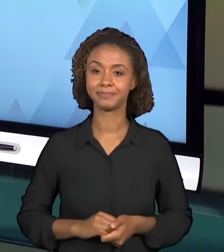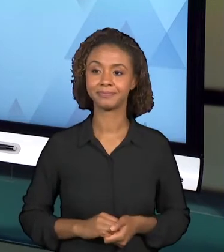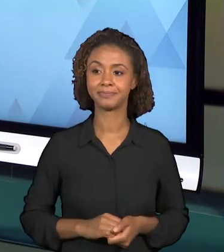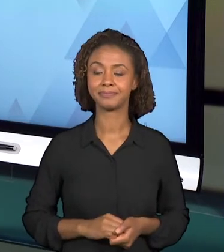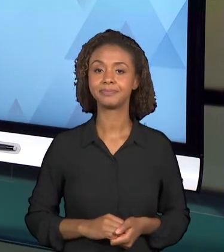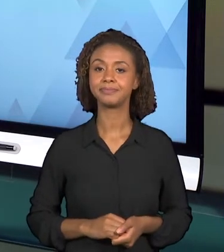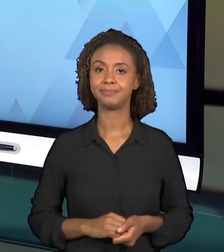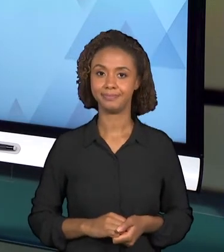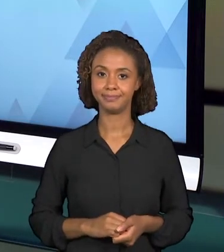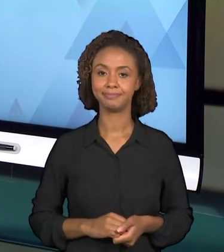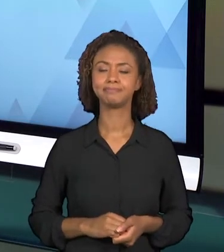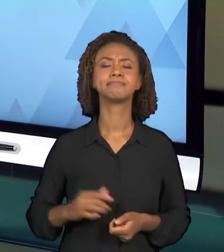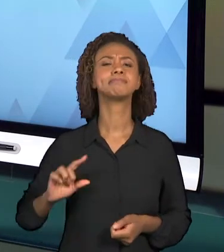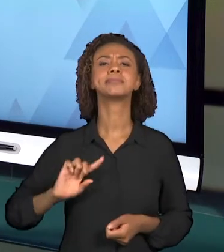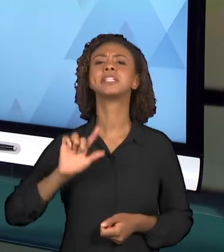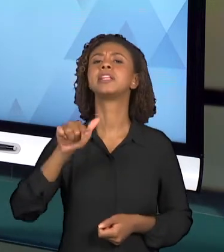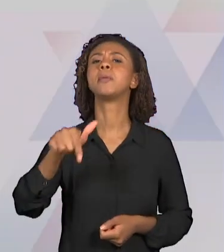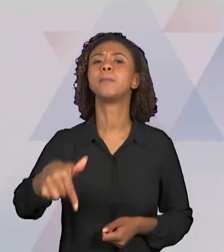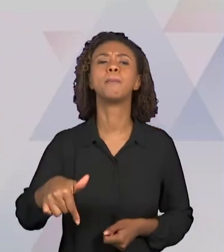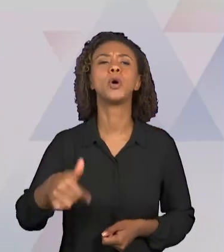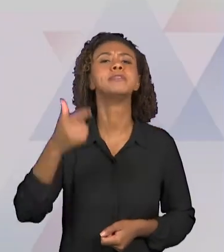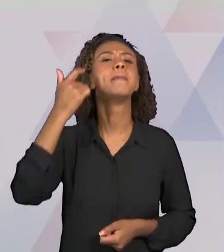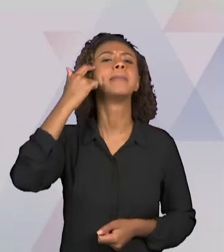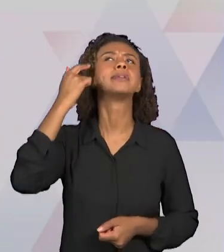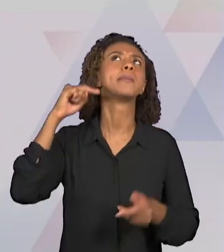PERGUNTA A SER RESPONDIDA É O "POR QUE ABORDAR